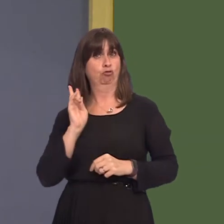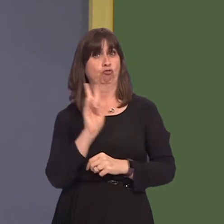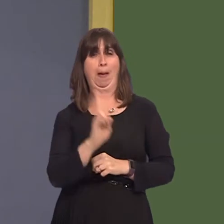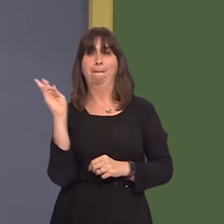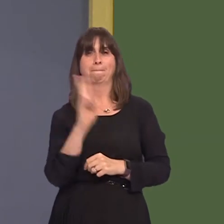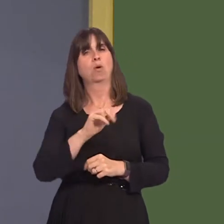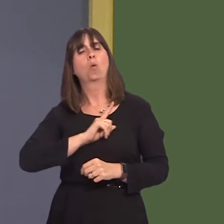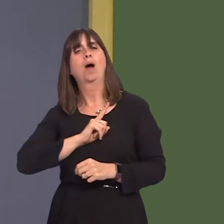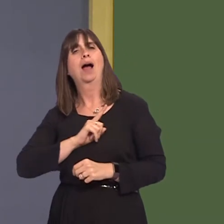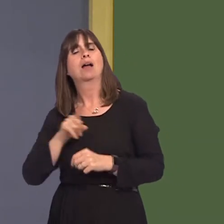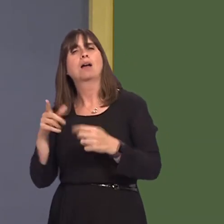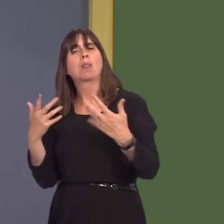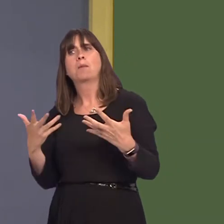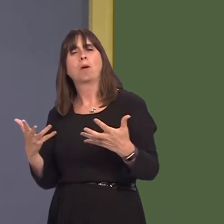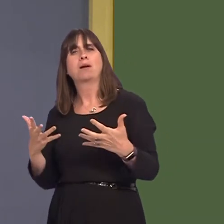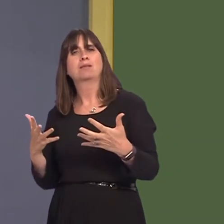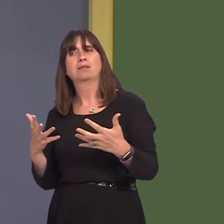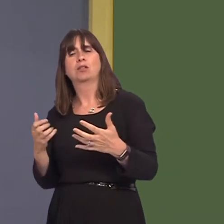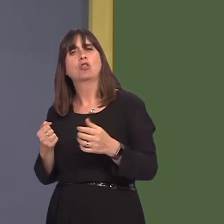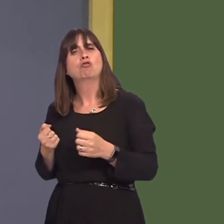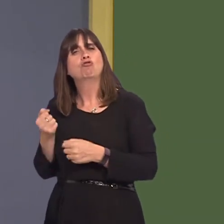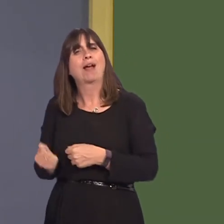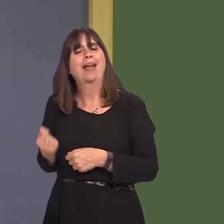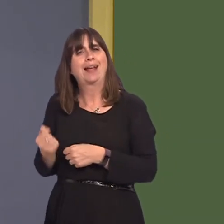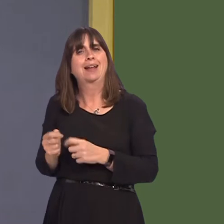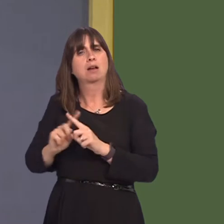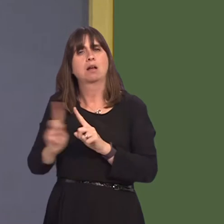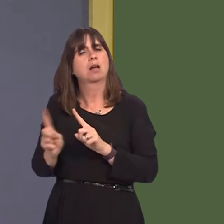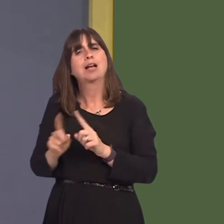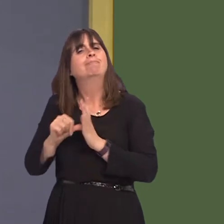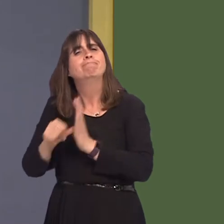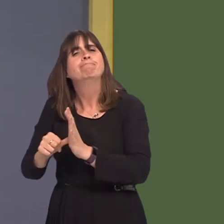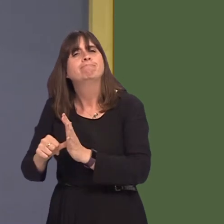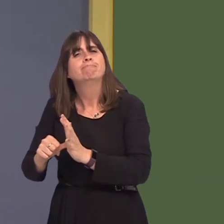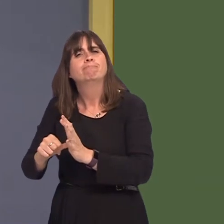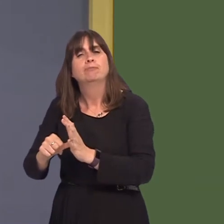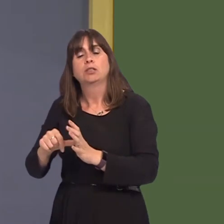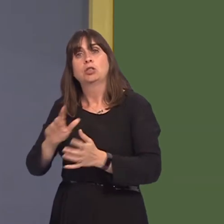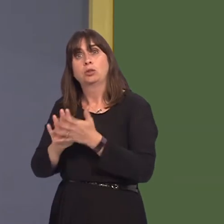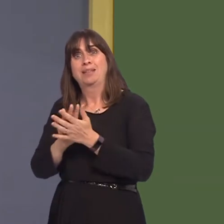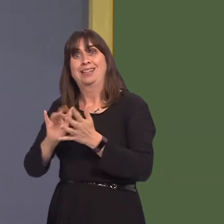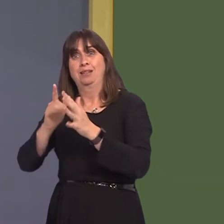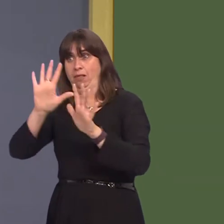the upgrading of existing suburban rail lines? And, additionally, what discussions has the